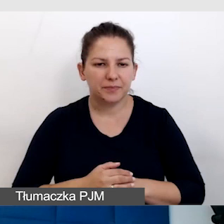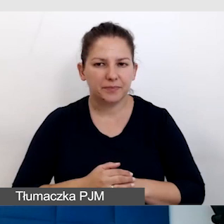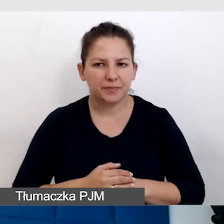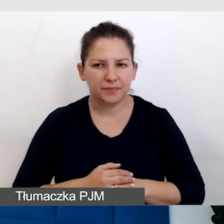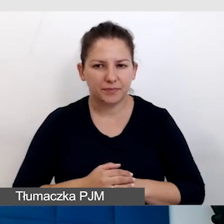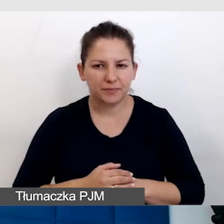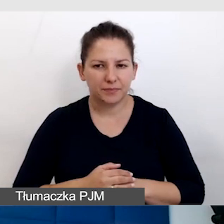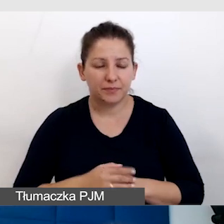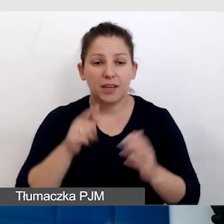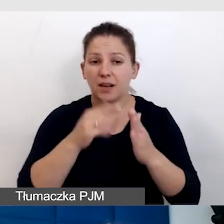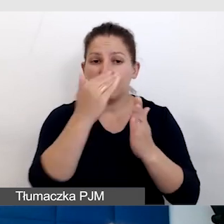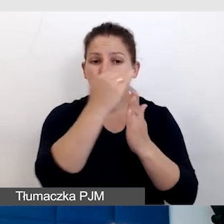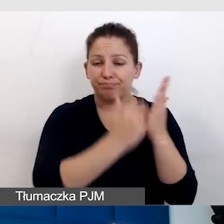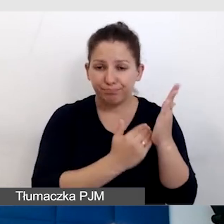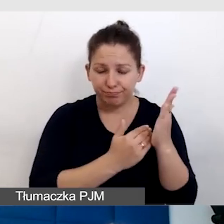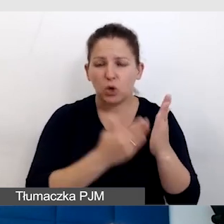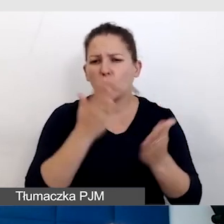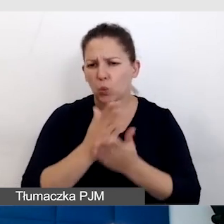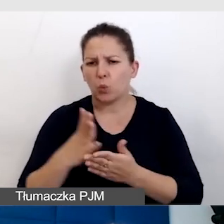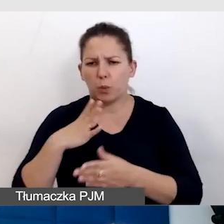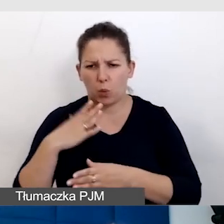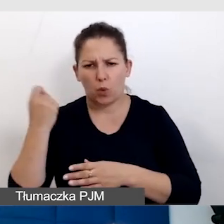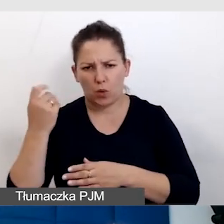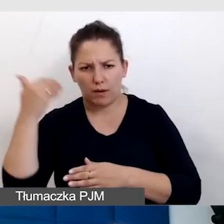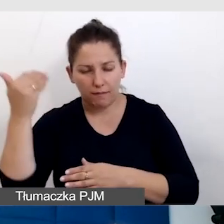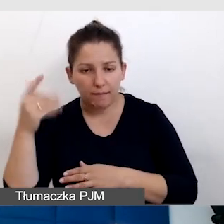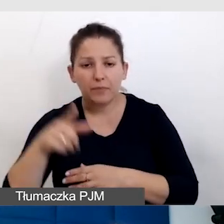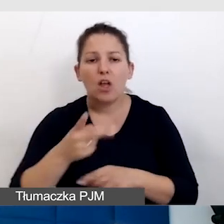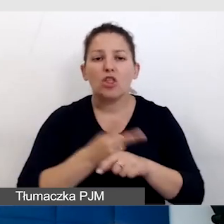To są punkty, o których już było, czyli dostępny program wydarzenia.